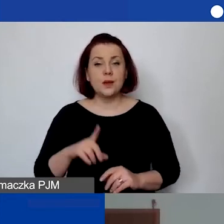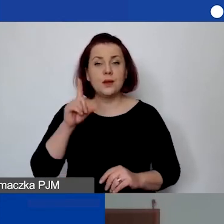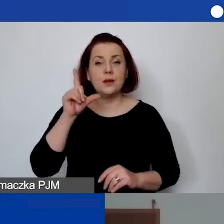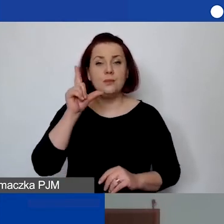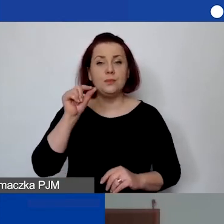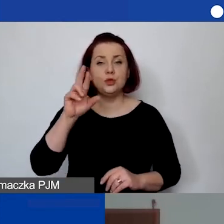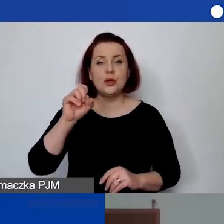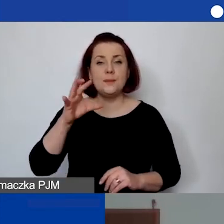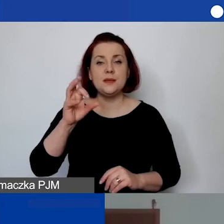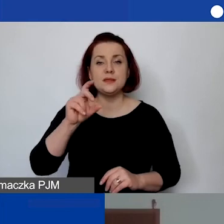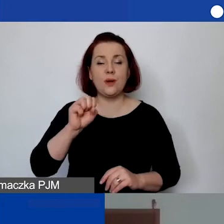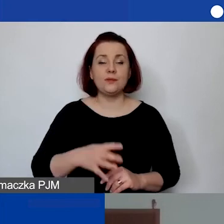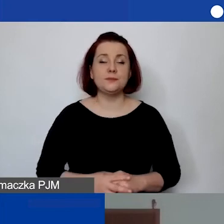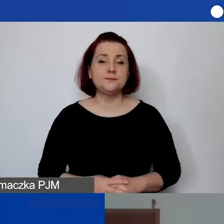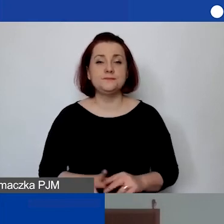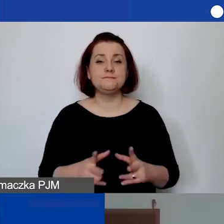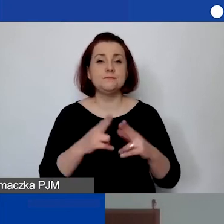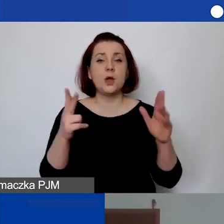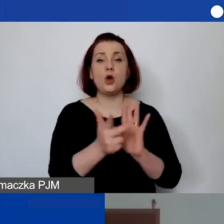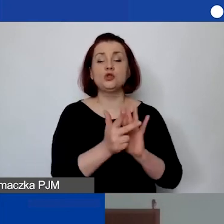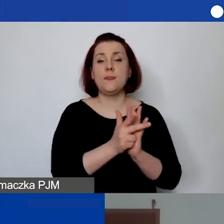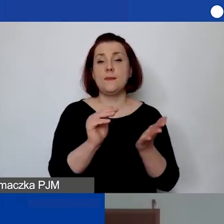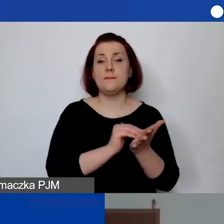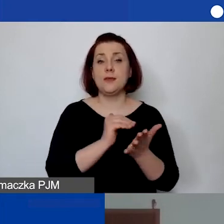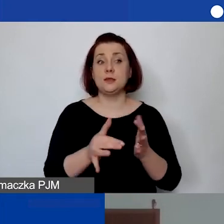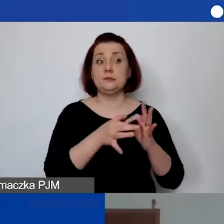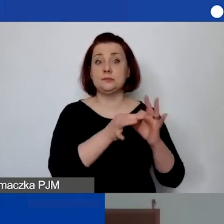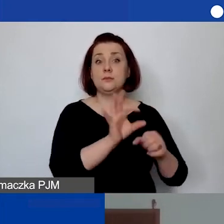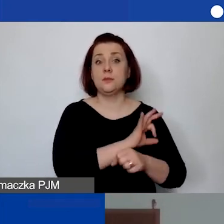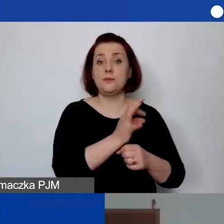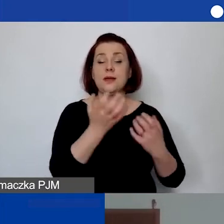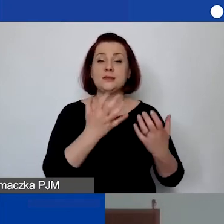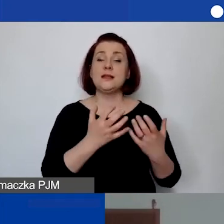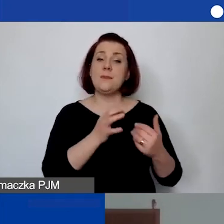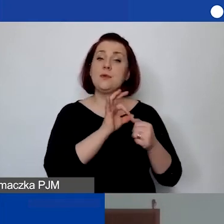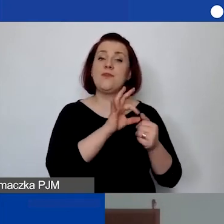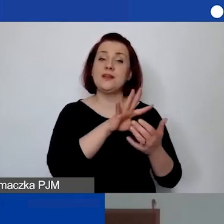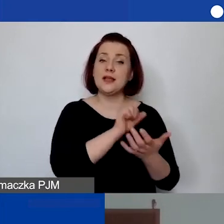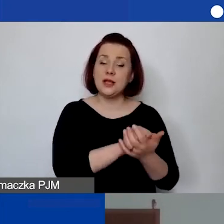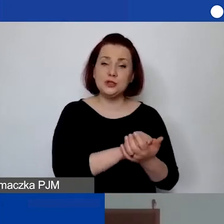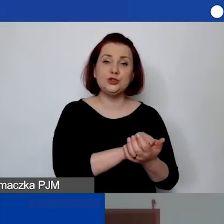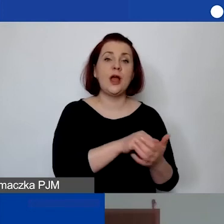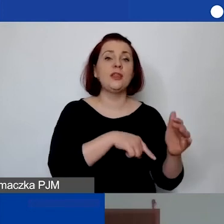"Przez 18 miesięcy zamierzamy w ramach projektu prowadzić zajęcia grupowe z młodzieżą w spektrum autyzmu